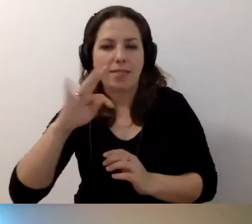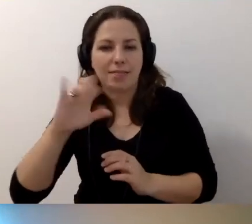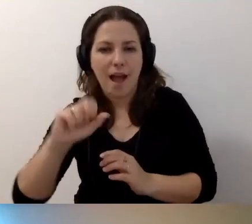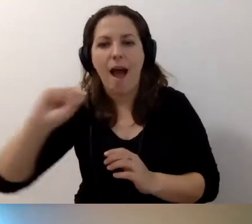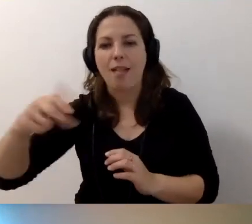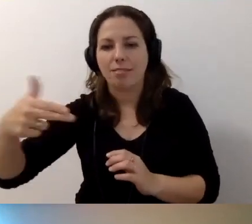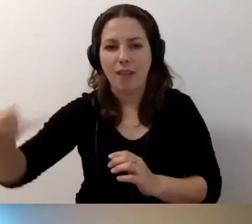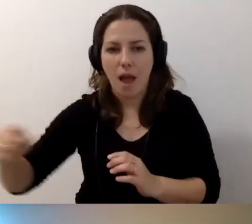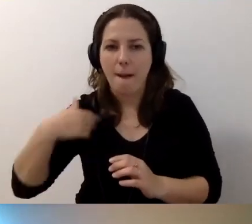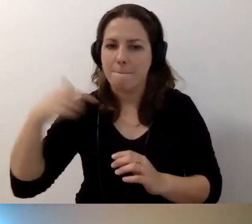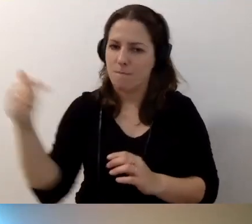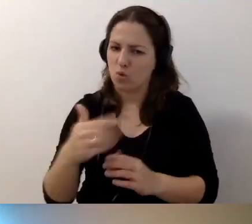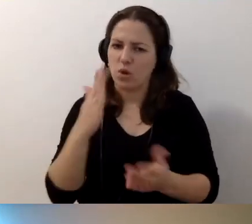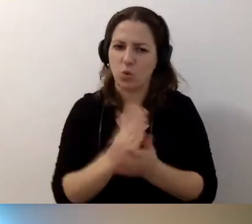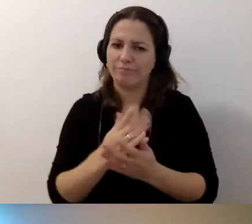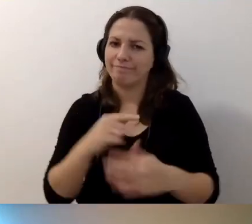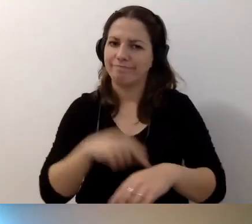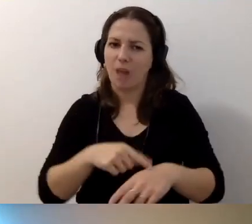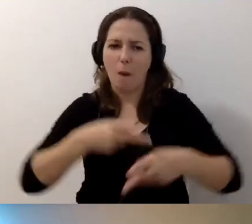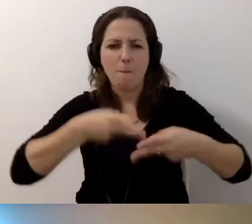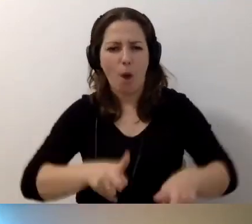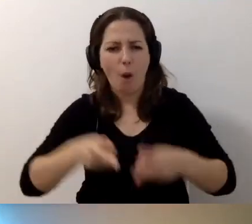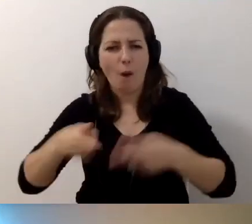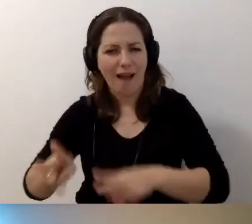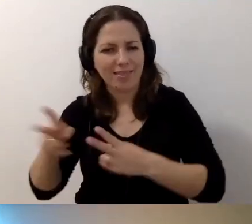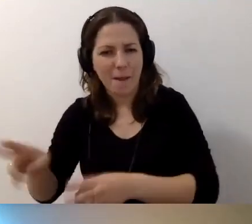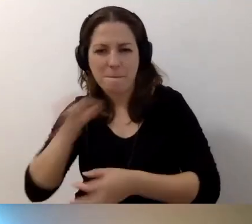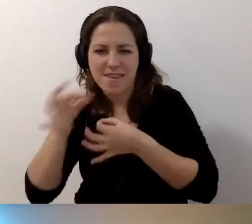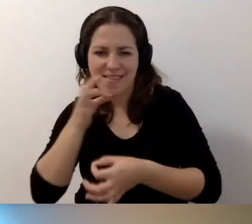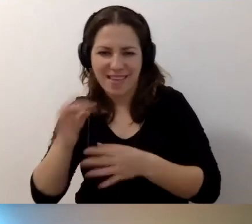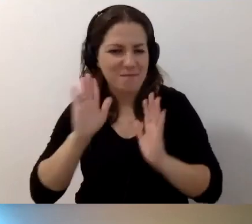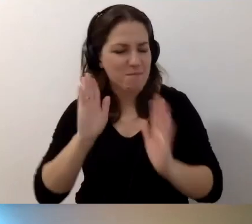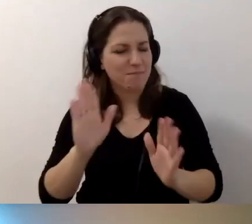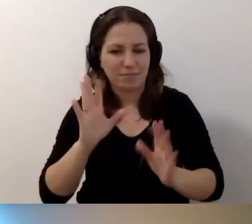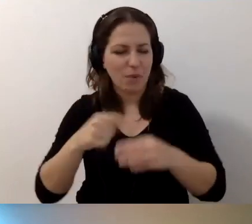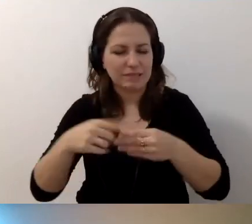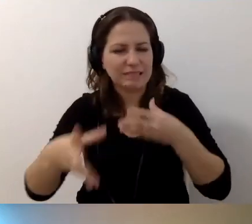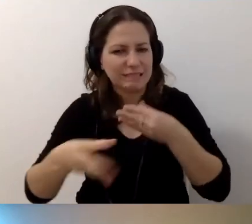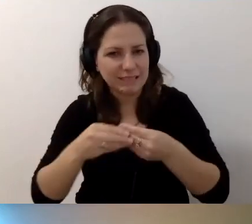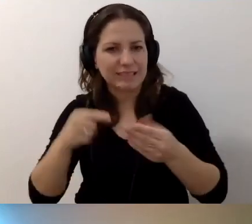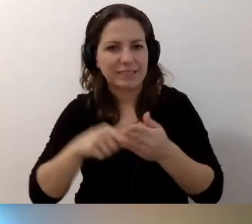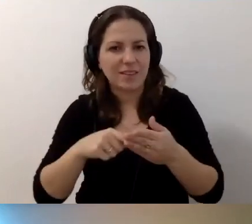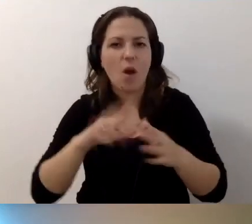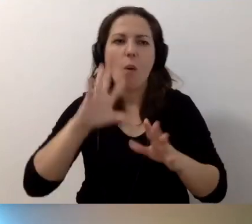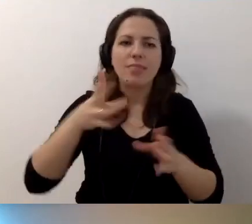Muszę założyć blokadę na kolejne pytania. Zbliżamy się powoli do końca. Chcemy jeszcze podsumować.